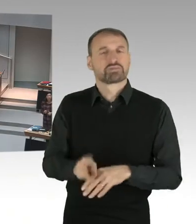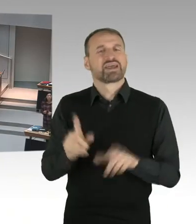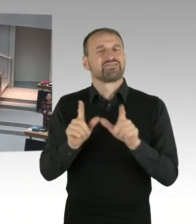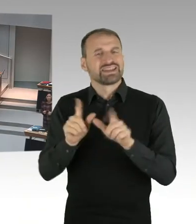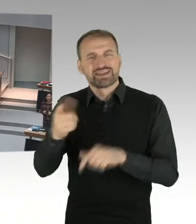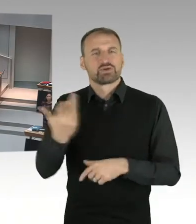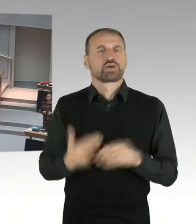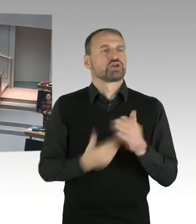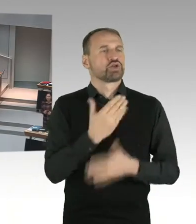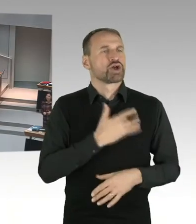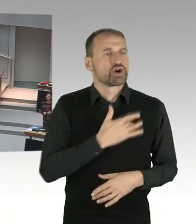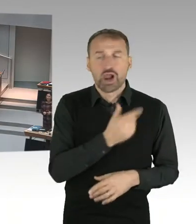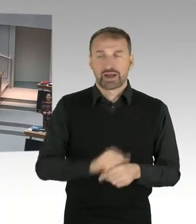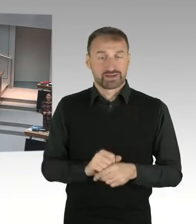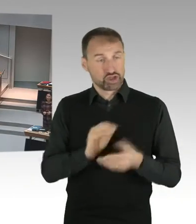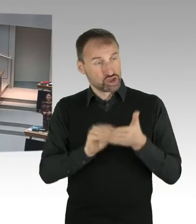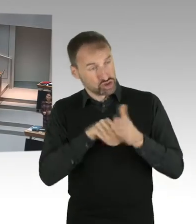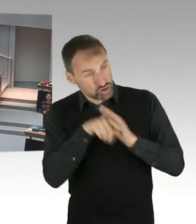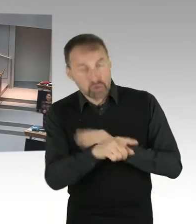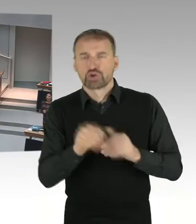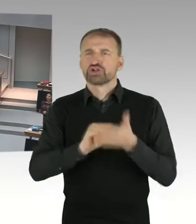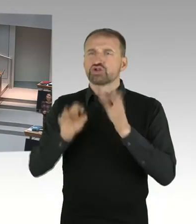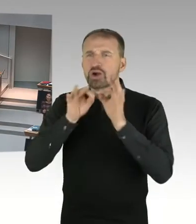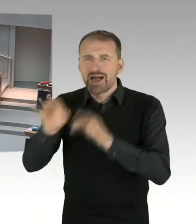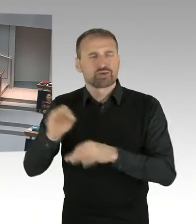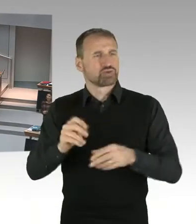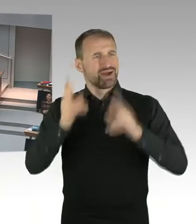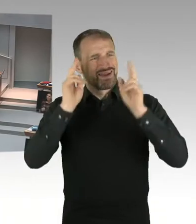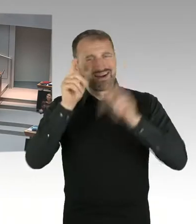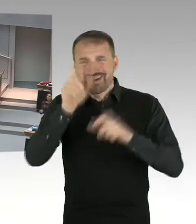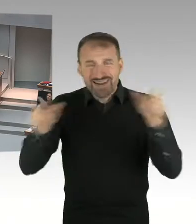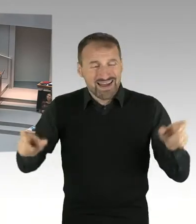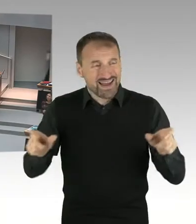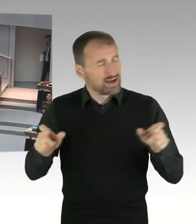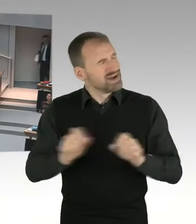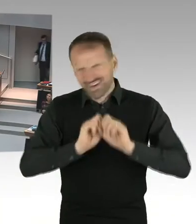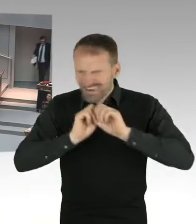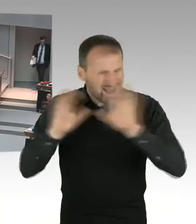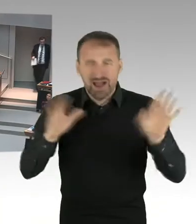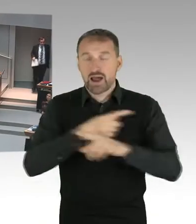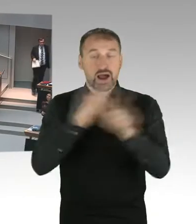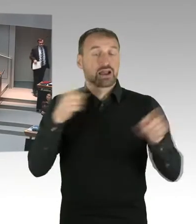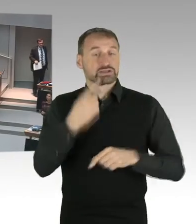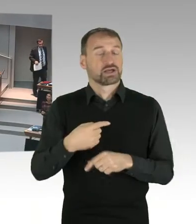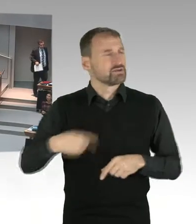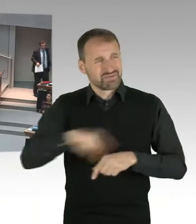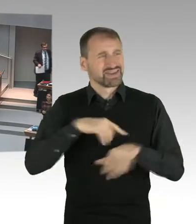und Jugendliche unterschiedlicher Nationalitäten. Sie gehören unterschiedlichen Religionen an. Wir haben auch viele Kinder und Jugendliche